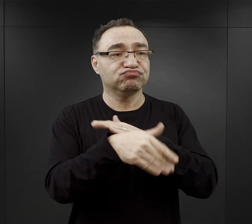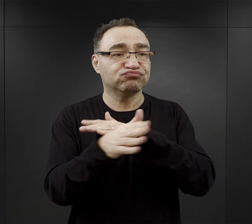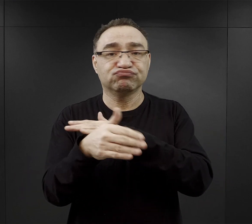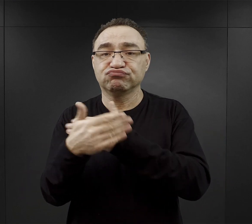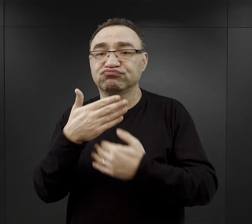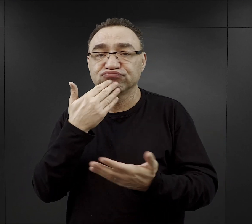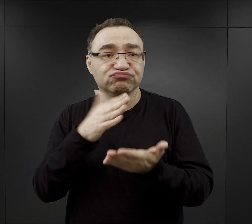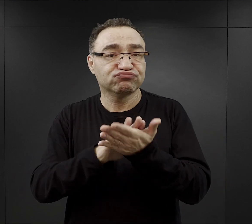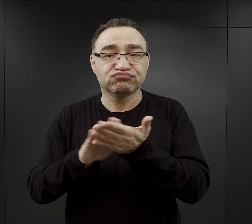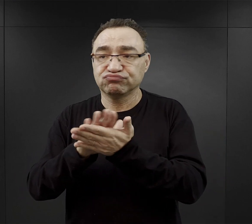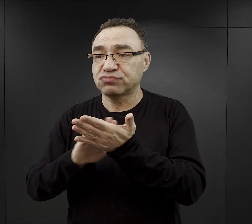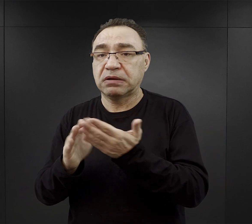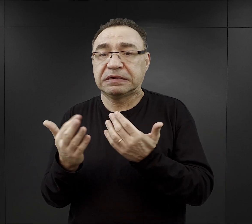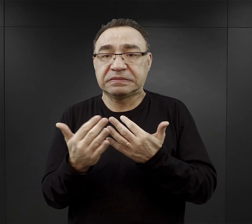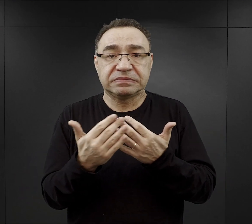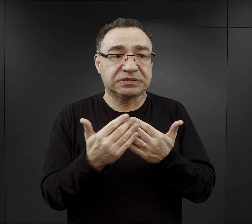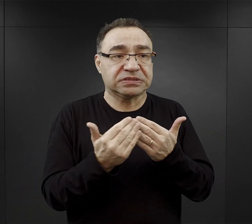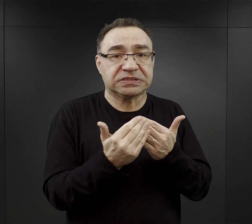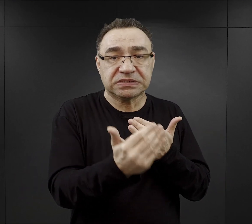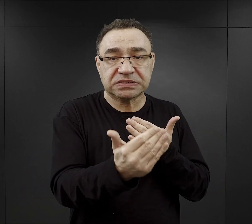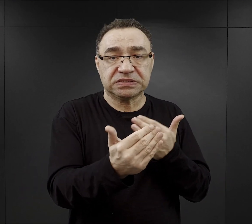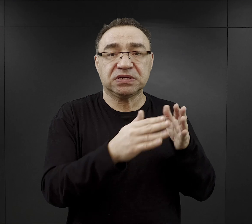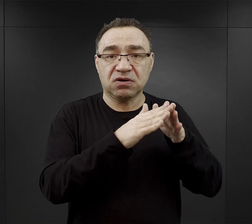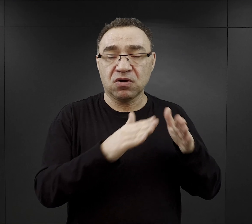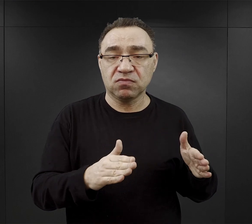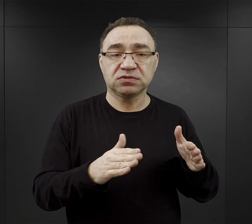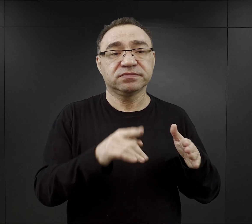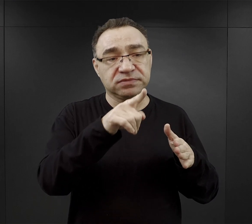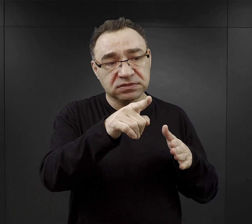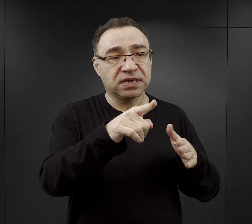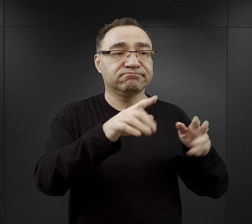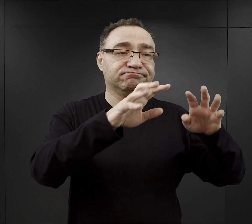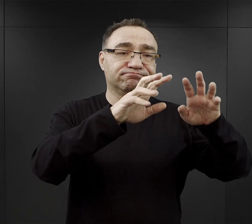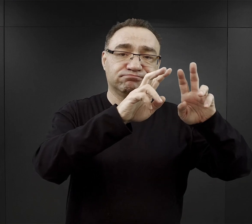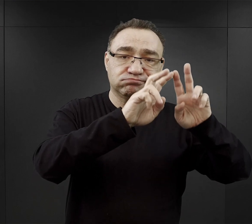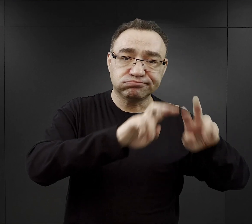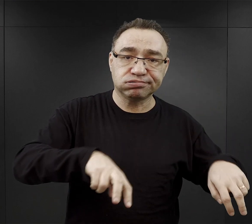czy pobliże obozu macierzystego i tam wyburzali budynki,